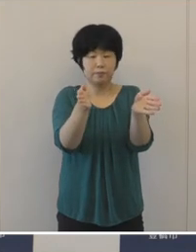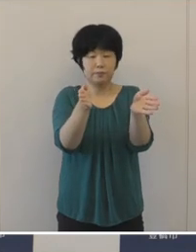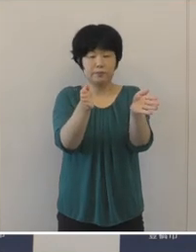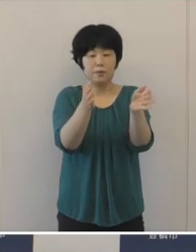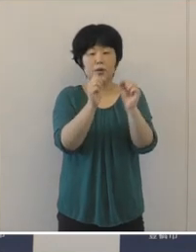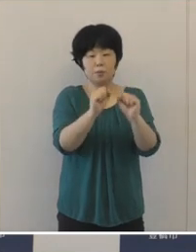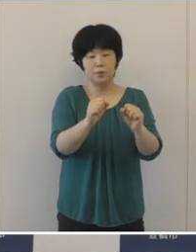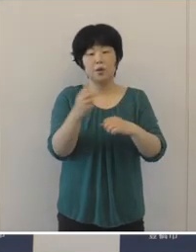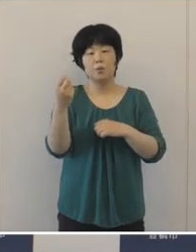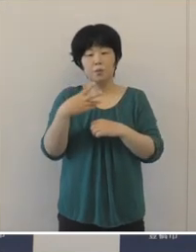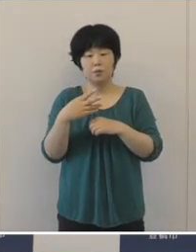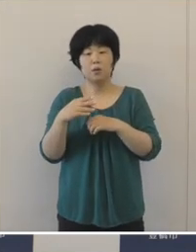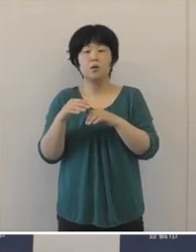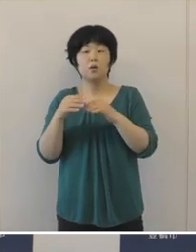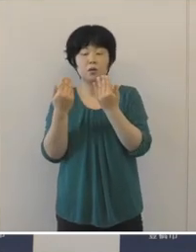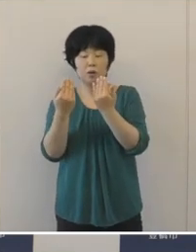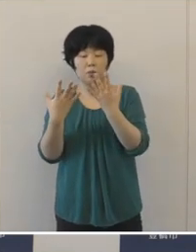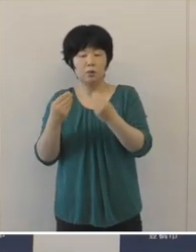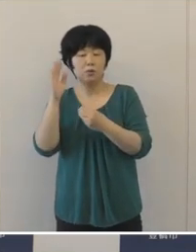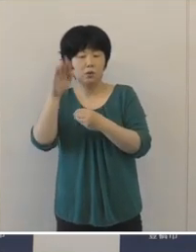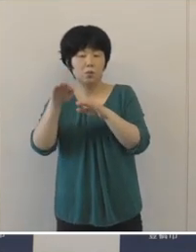放課後の待機児童対策といたしまして